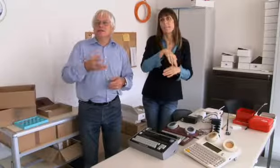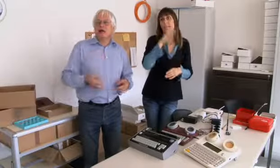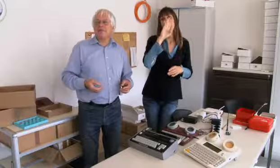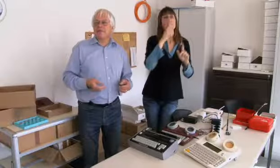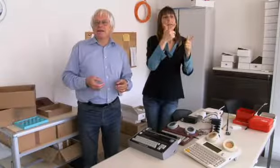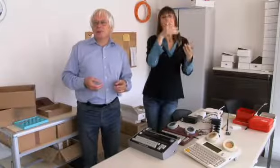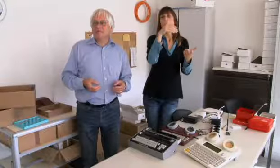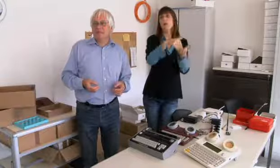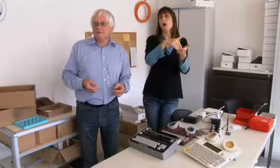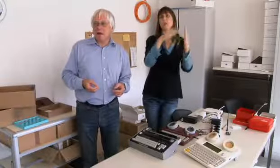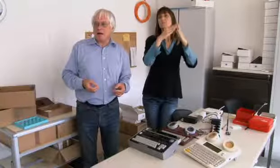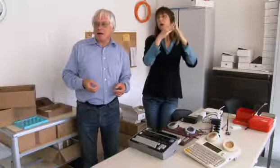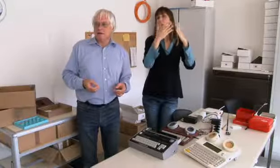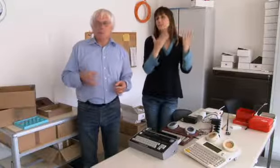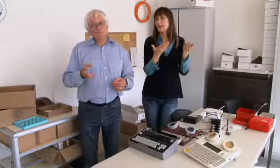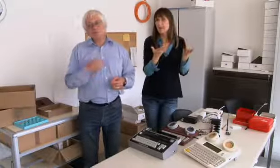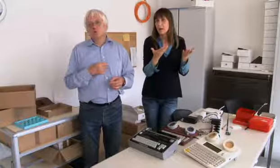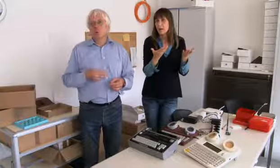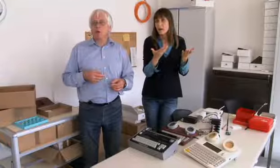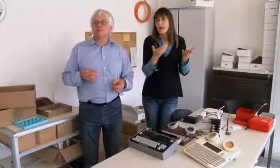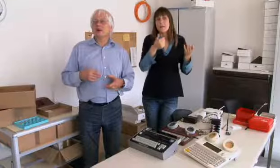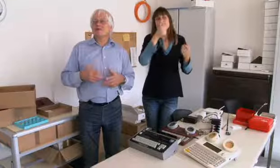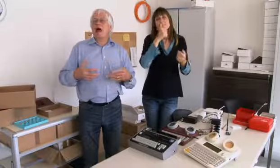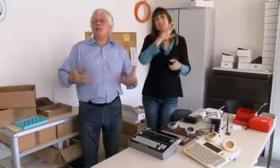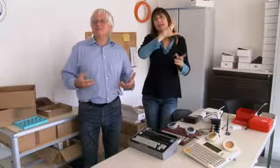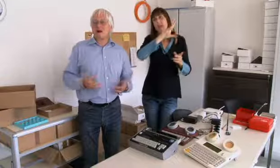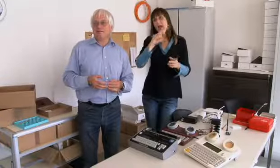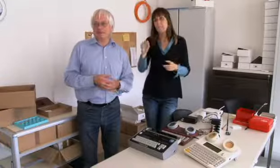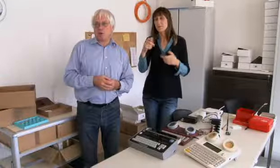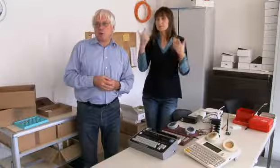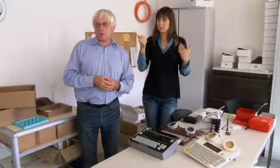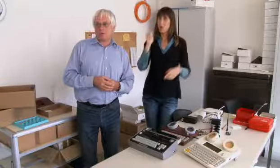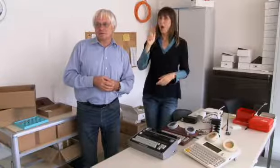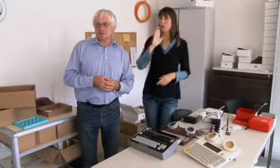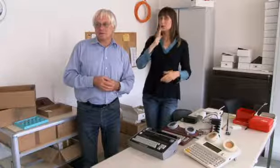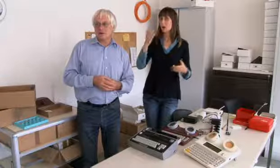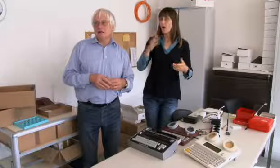da war die andere Person nicht da, sie mussten wieder zurück.